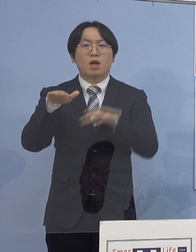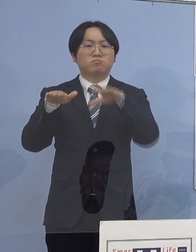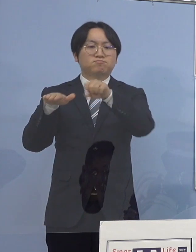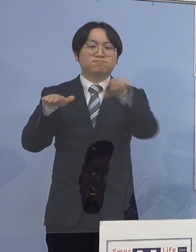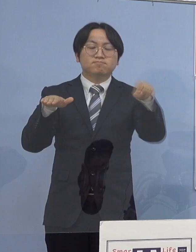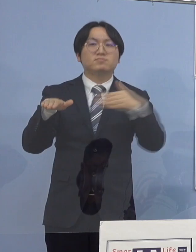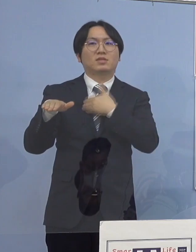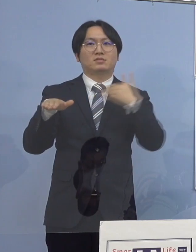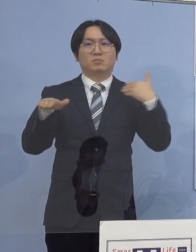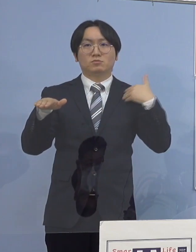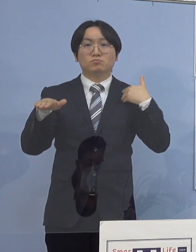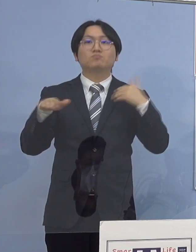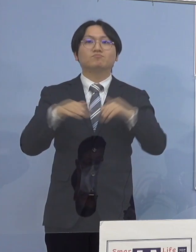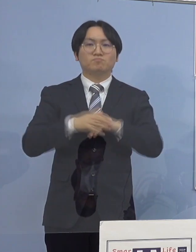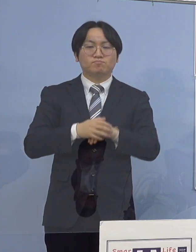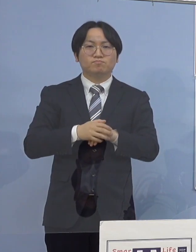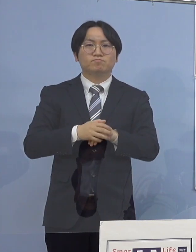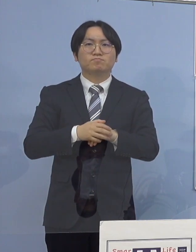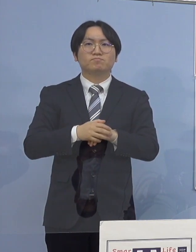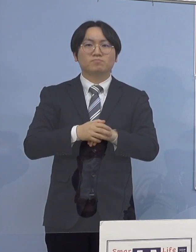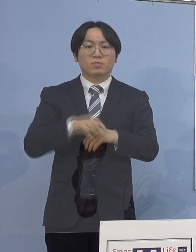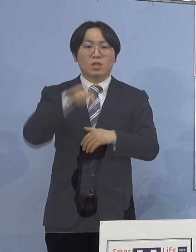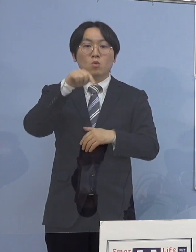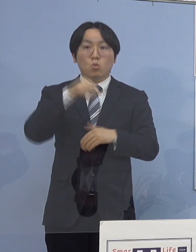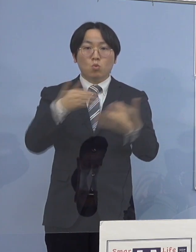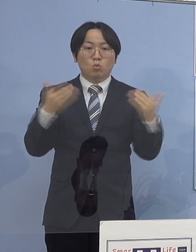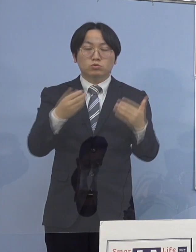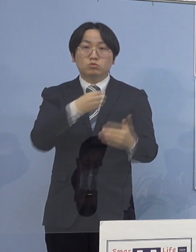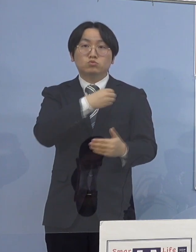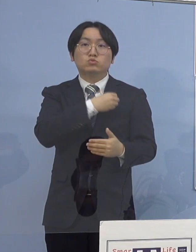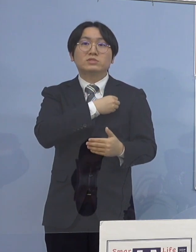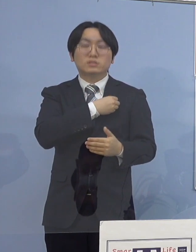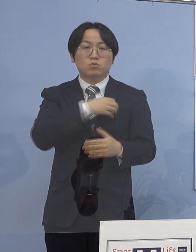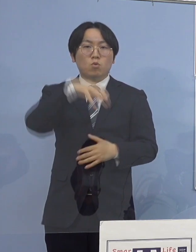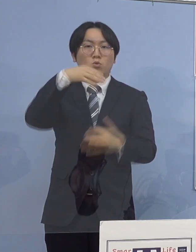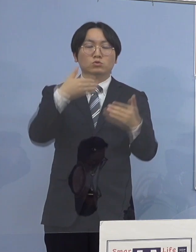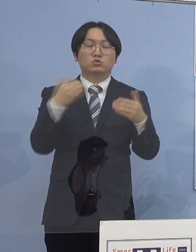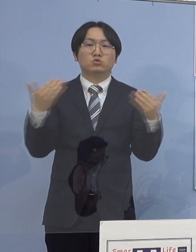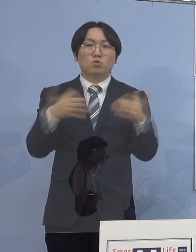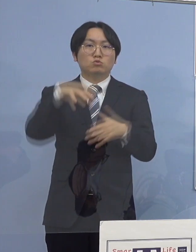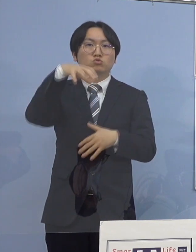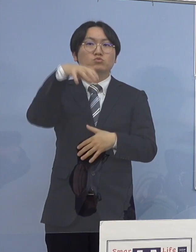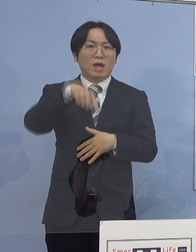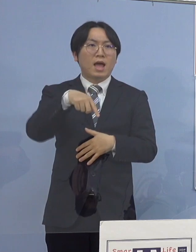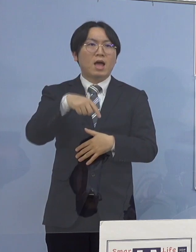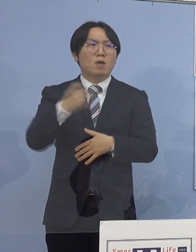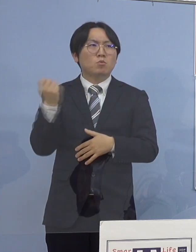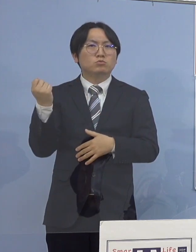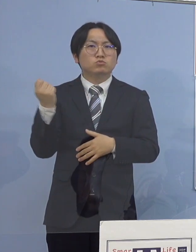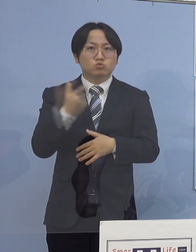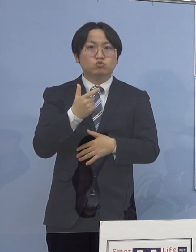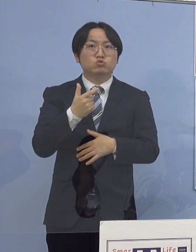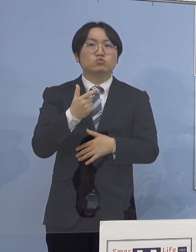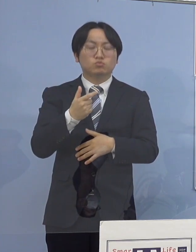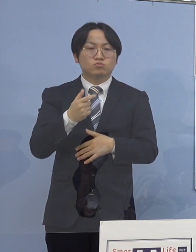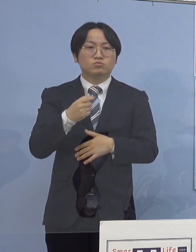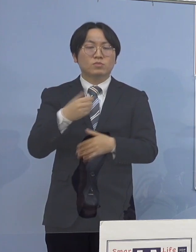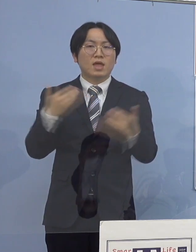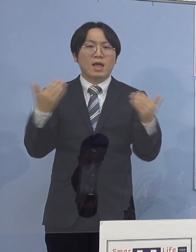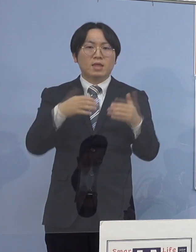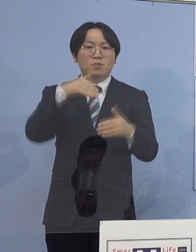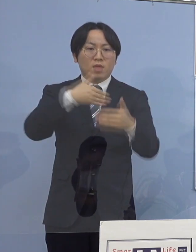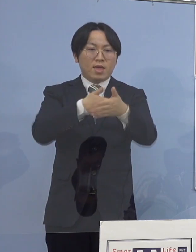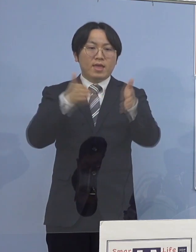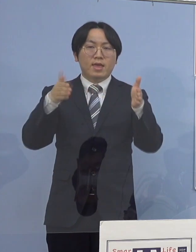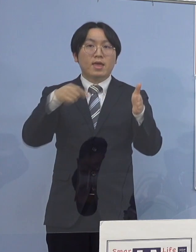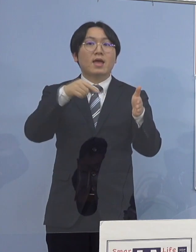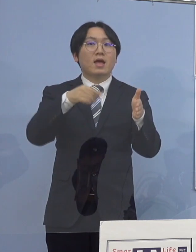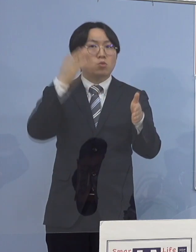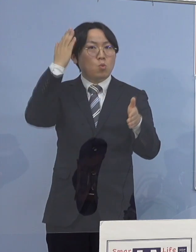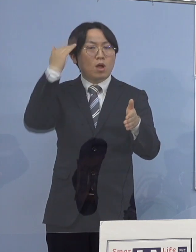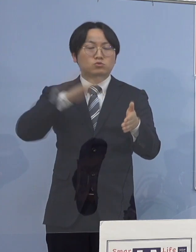また当該職員が所属している職場につきましては 直ちに執務室内の消毒を実施しており